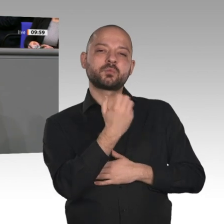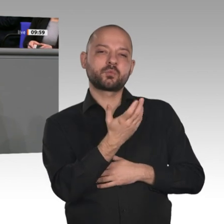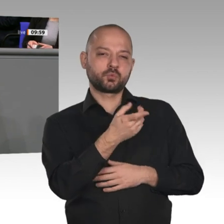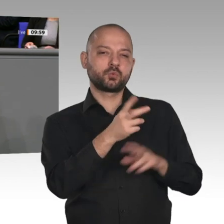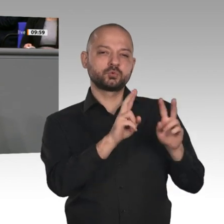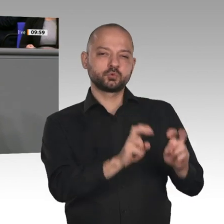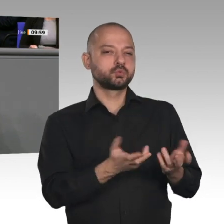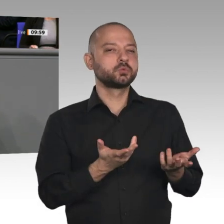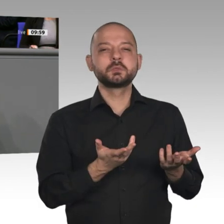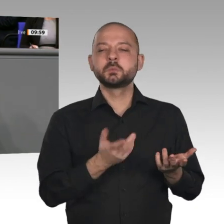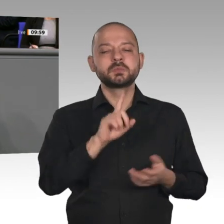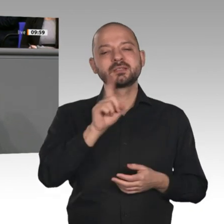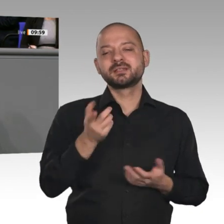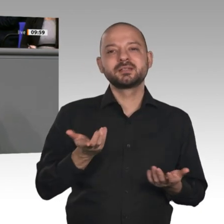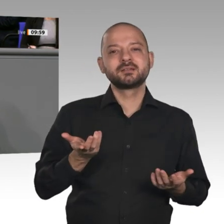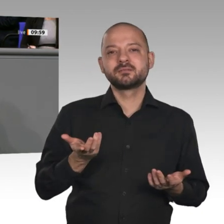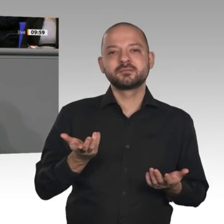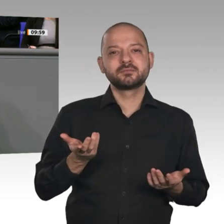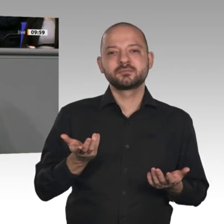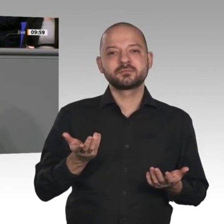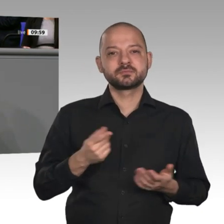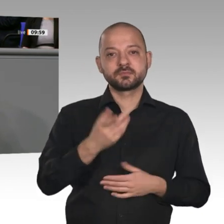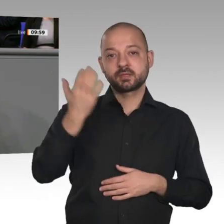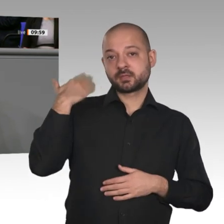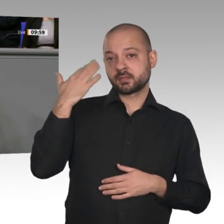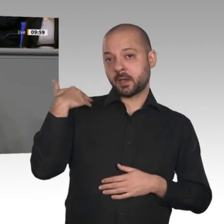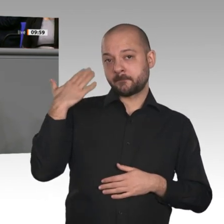Energieforschung lagen 2011 bei rund 650 Millionen Euro und 2018 bei knapp 1,1